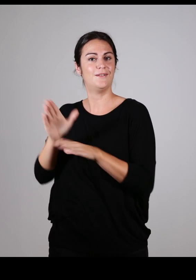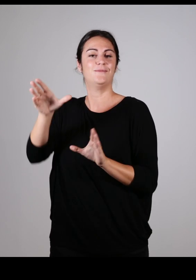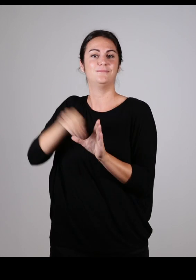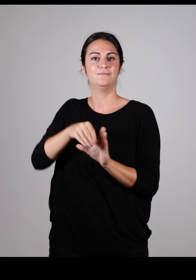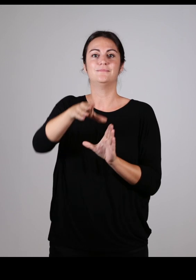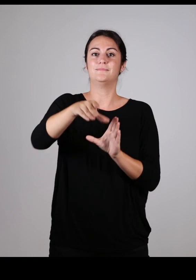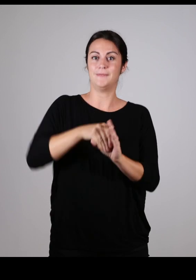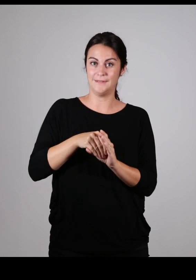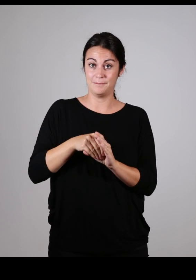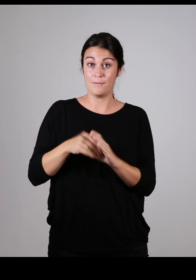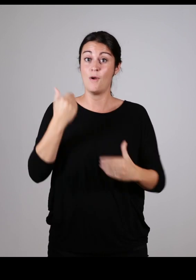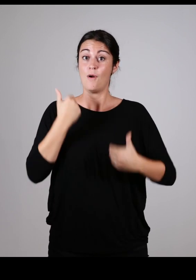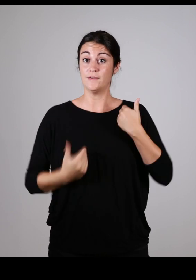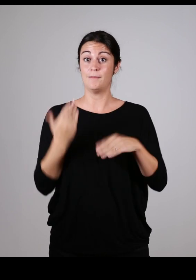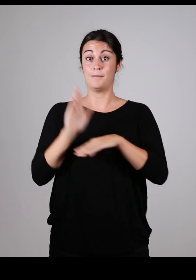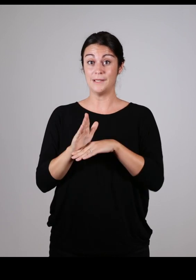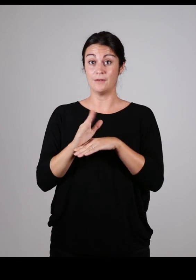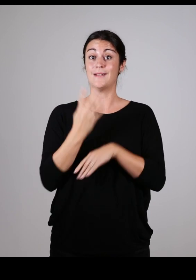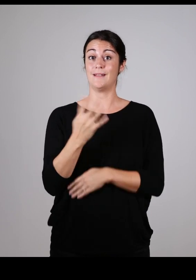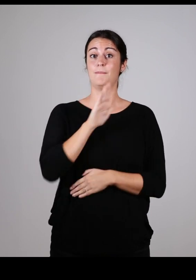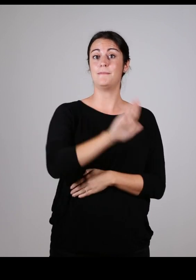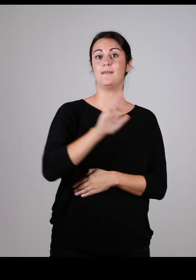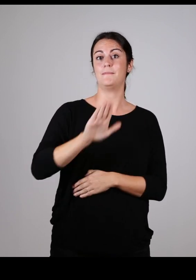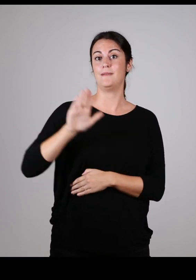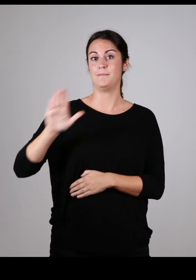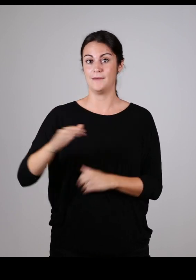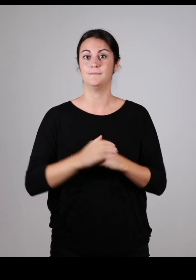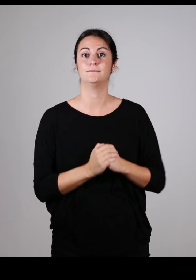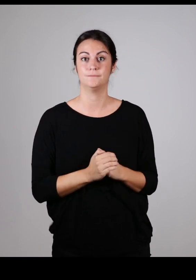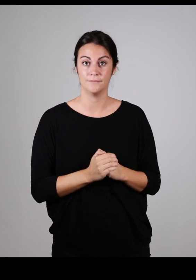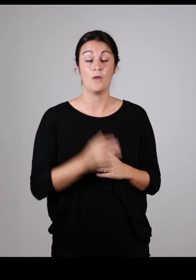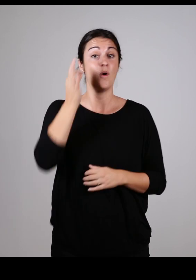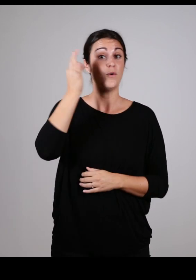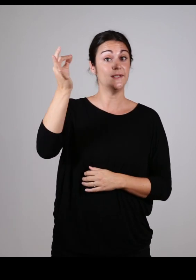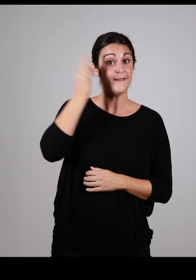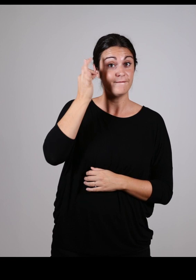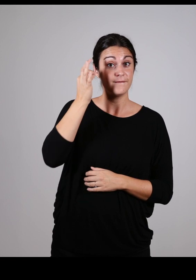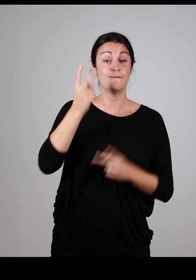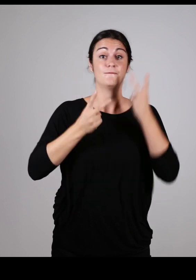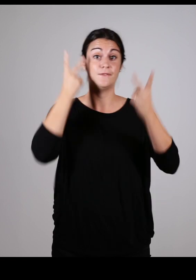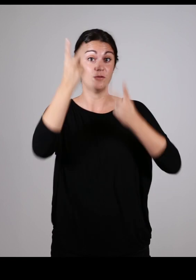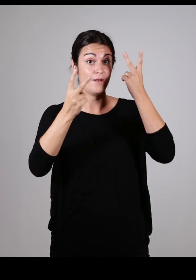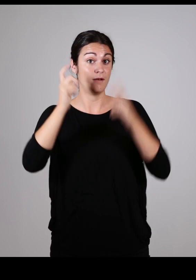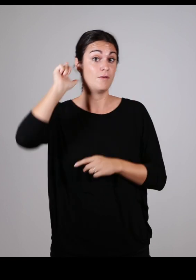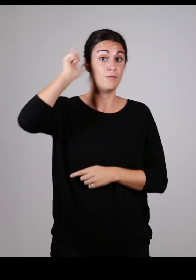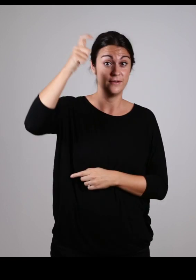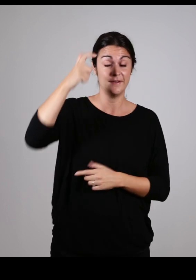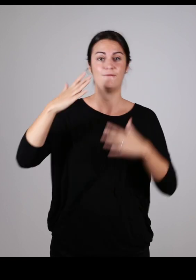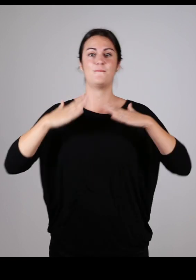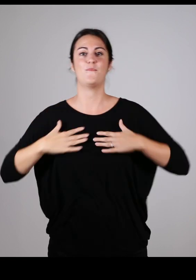ainsi que des membres d’associations représentant 4 types de handicap : auditif, visuel, cognitif et moteur.